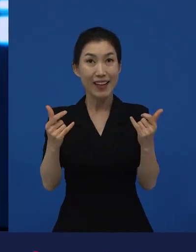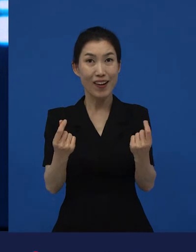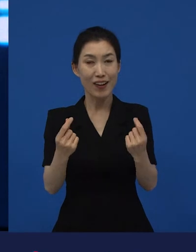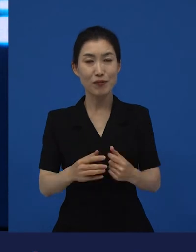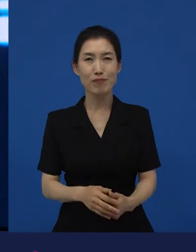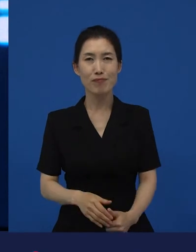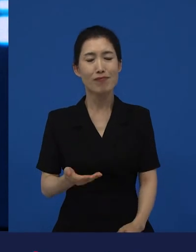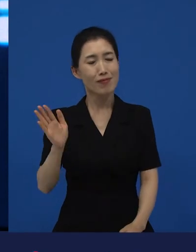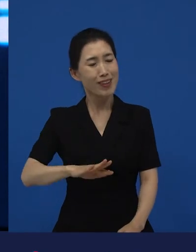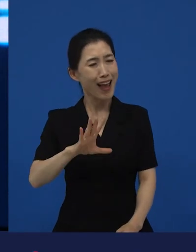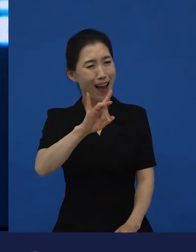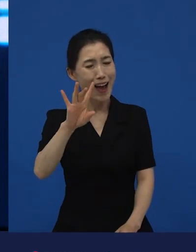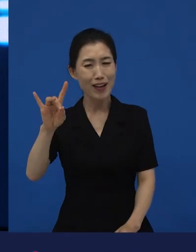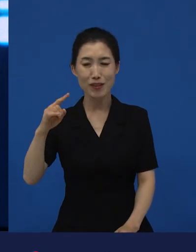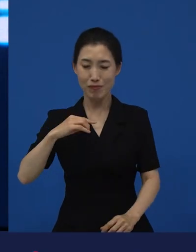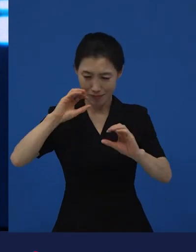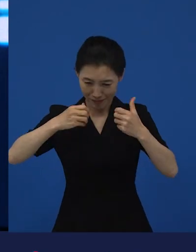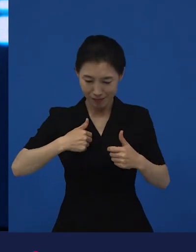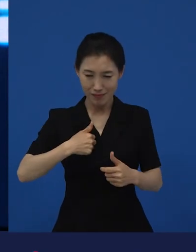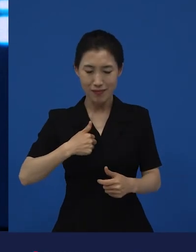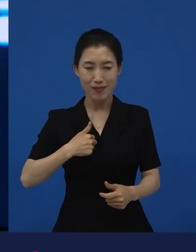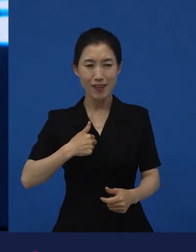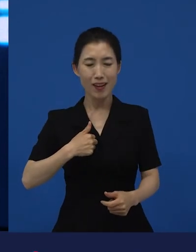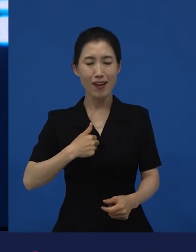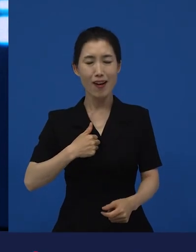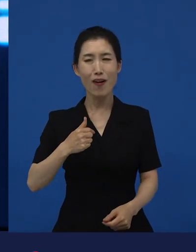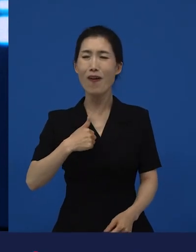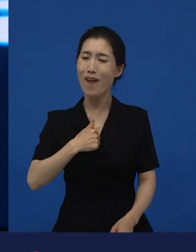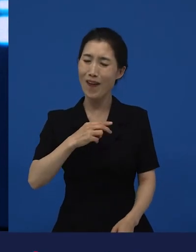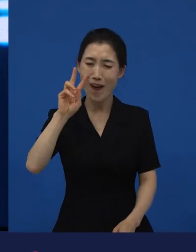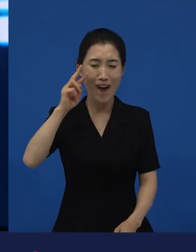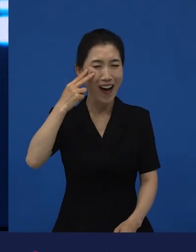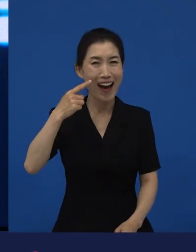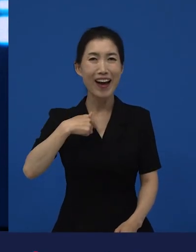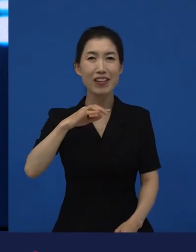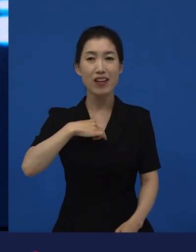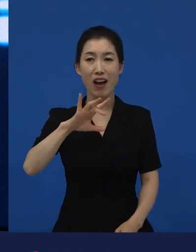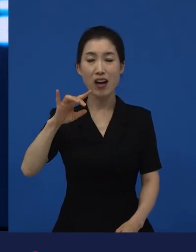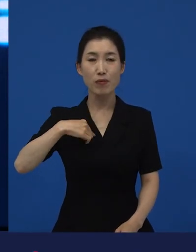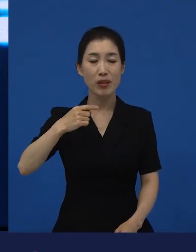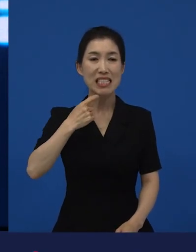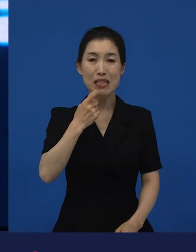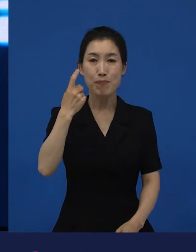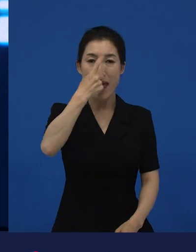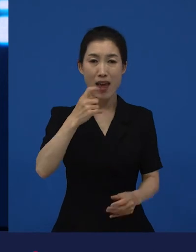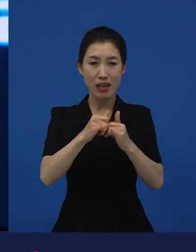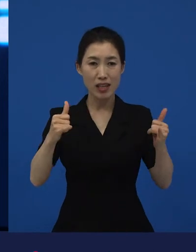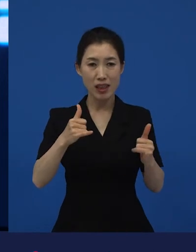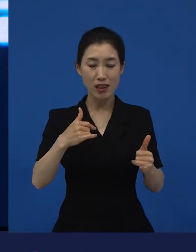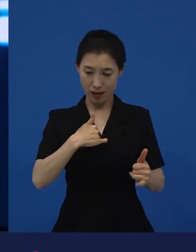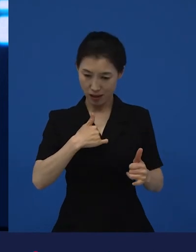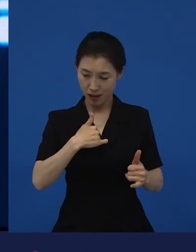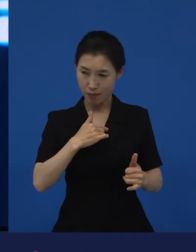가끔 저희는, 저희가 가끔이 아니라 저도 가끔 제가 백인이라고 착각할 때가 있는데